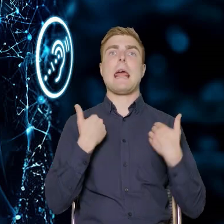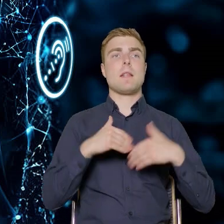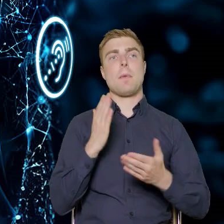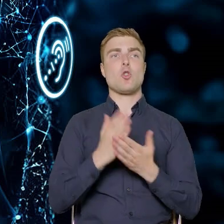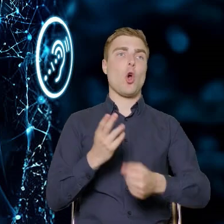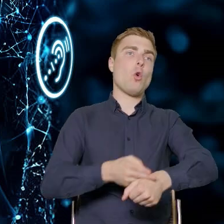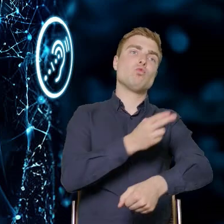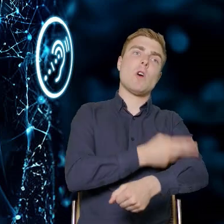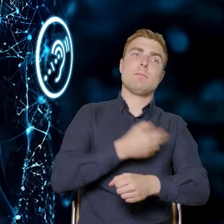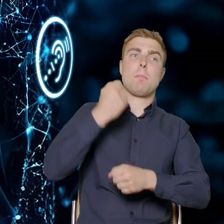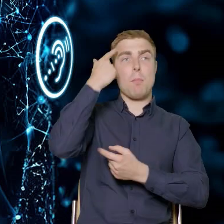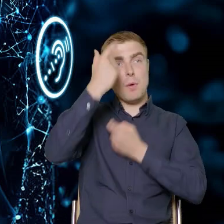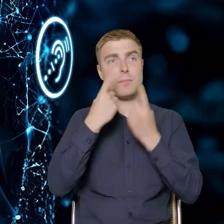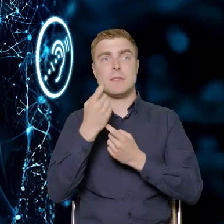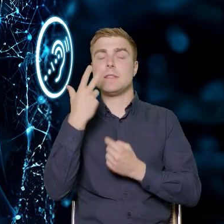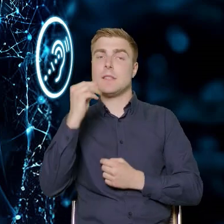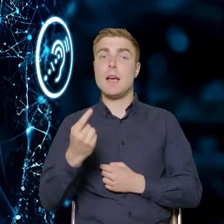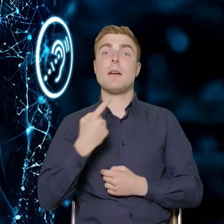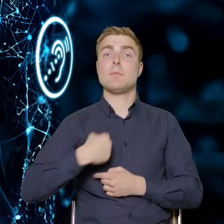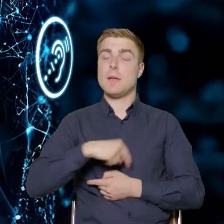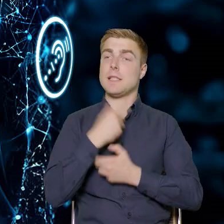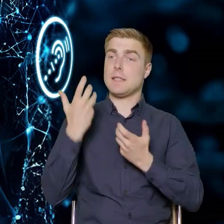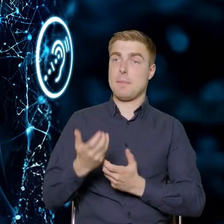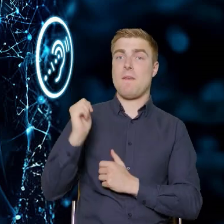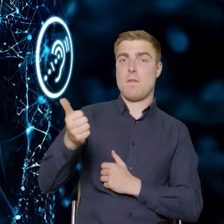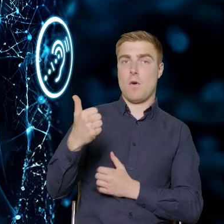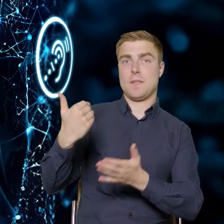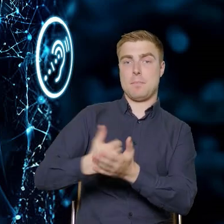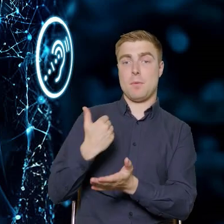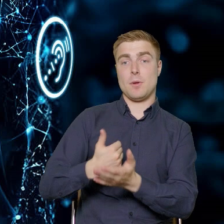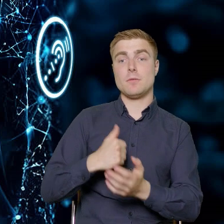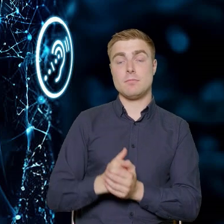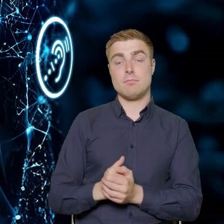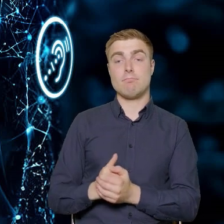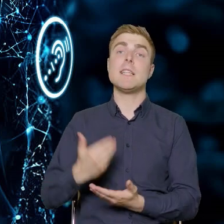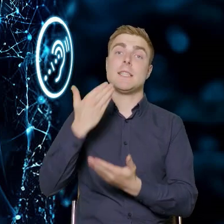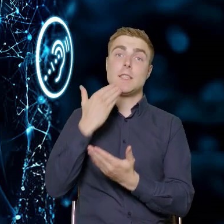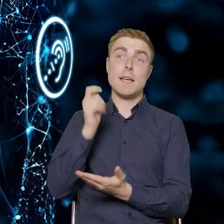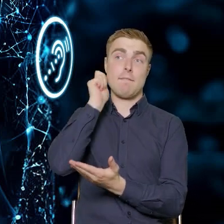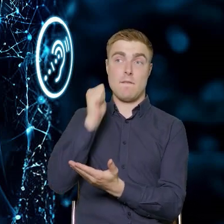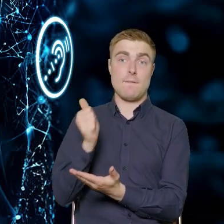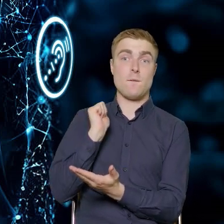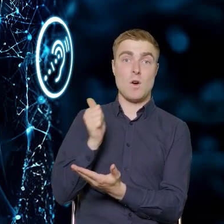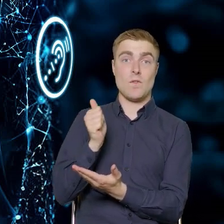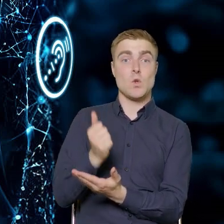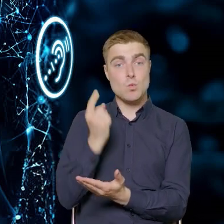tylko chcemy, żeby pomogli nam w tym najlepsi fachowcy. I tutaj przy pomocy specjalistki określiliśmy,